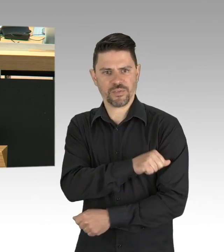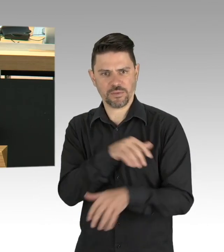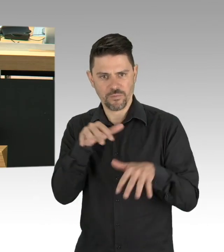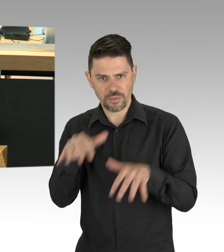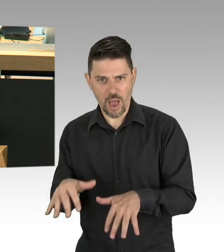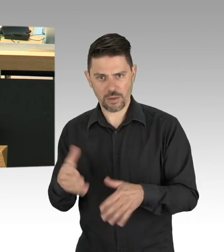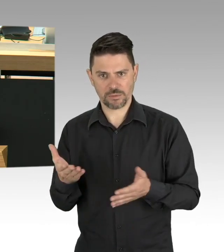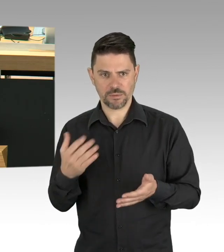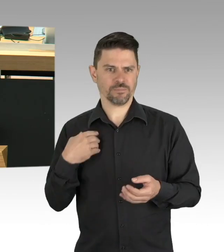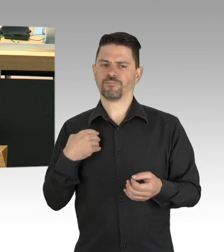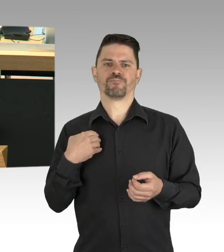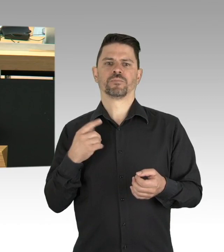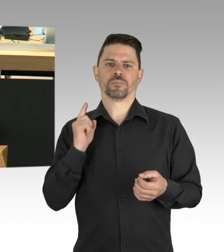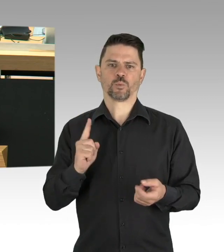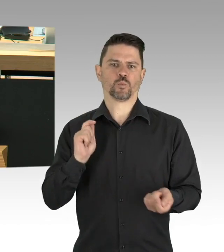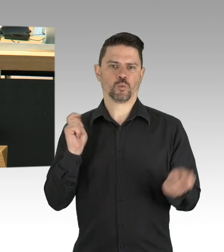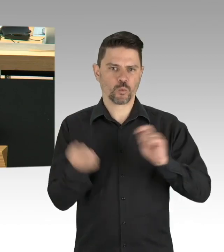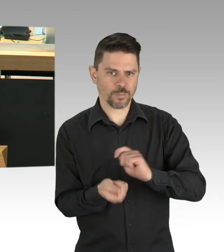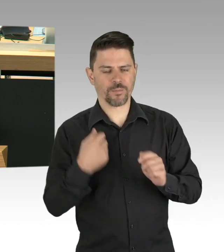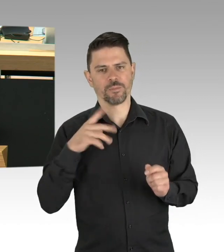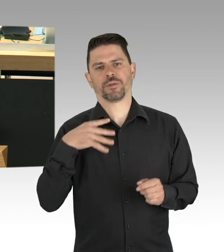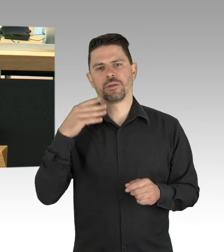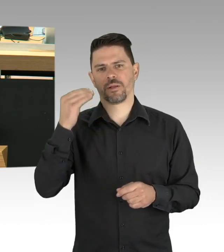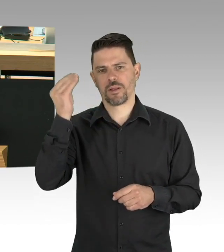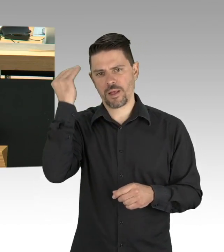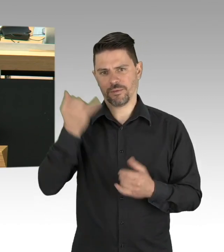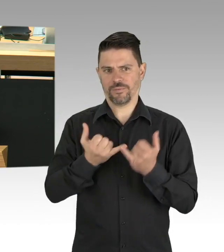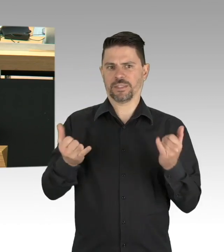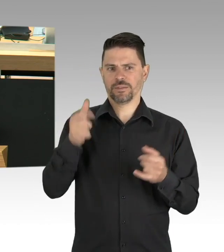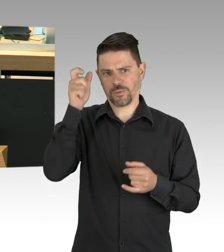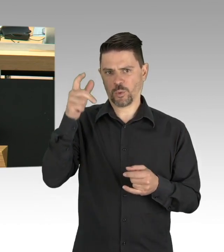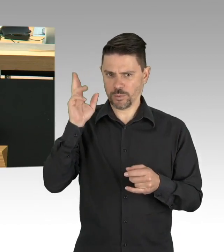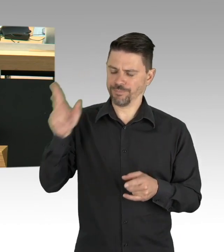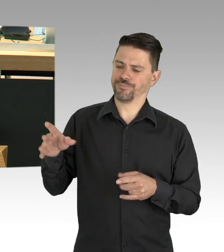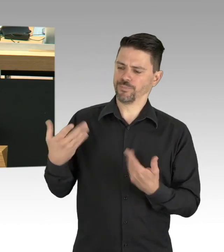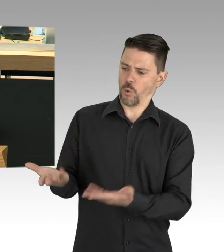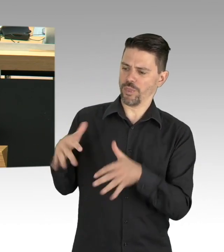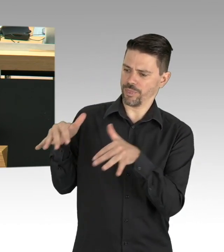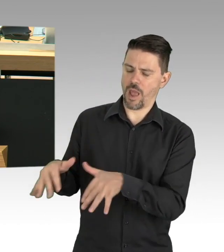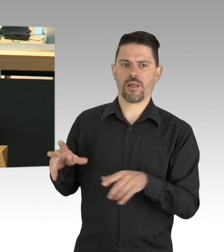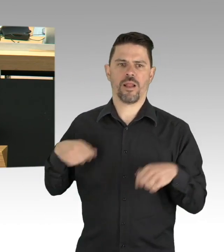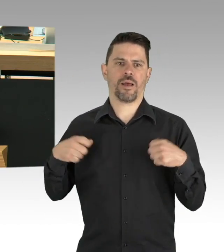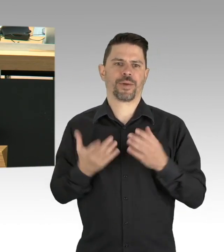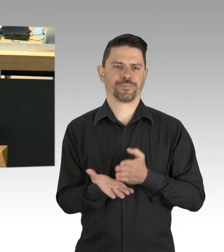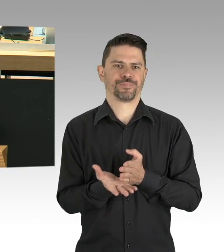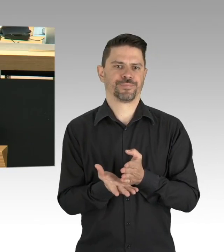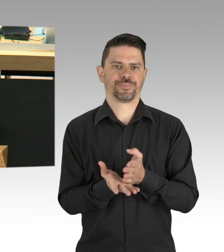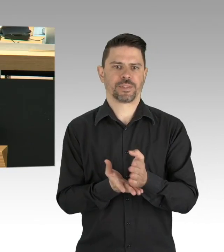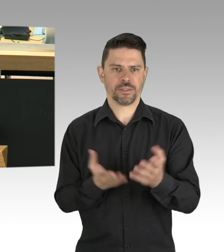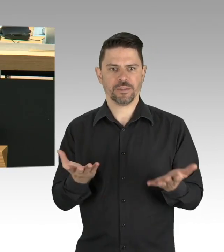der ein kleines Restaurant als Familienbetrieb betreibt. Er schreibt mir und ich zitiere mit Genehmigung des Herrn Präsidenten.